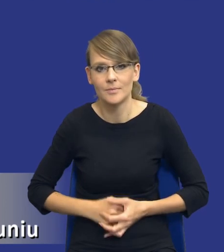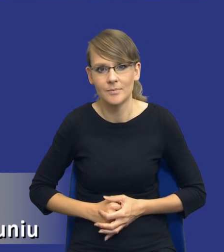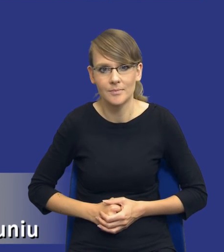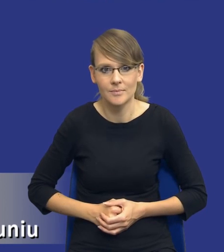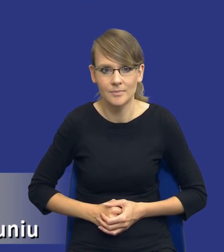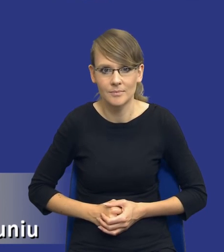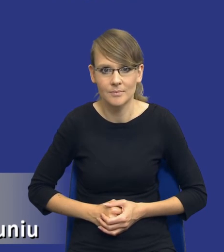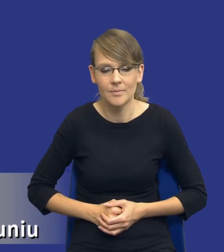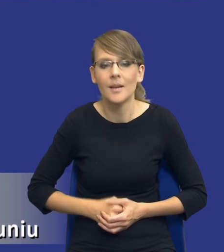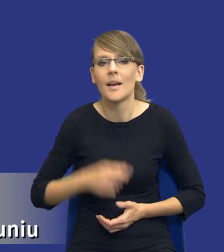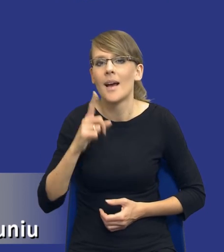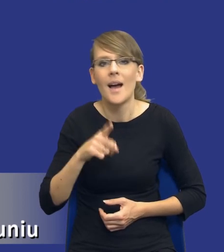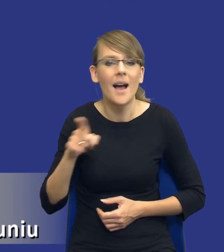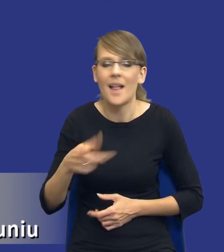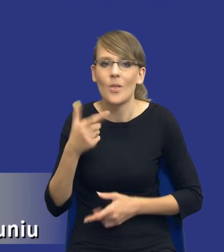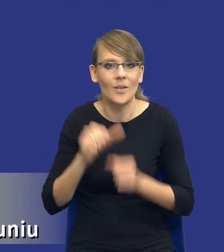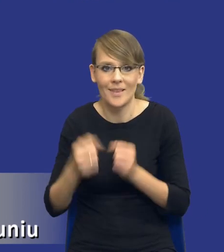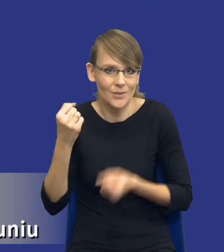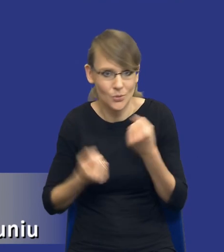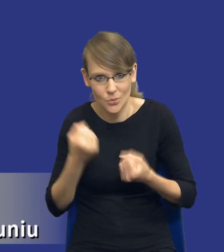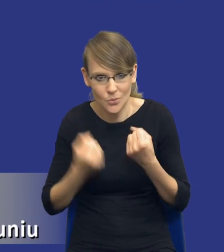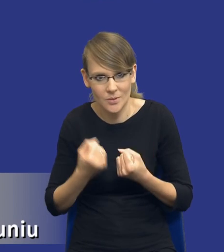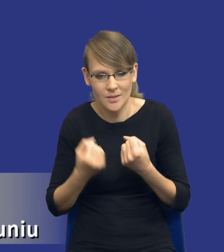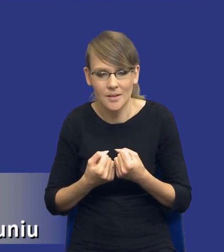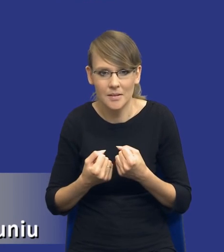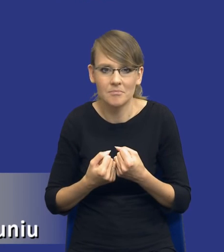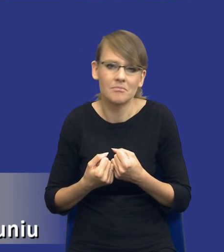Ale to nie są wcale trudne rozwiązania, można by wręcz powiedzieć, że one wiele